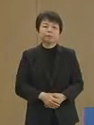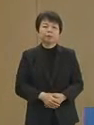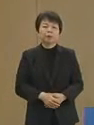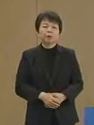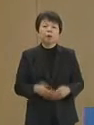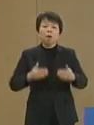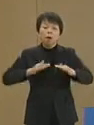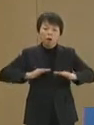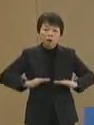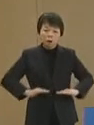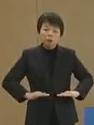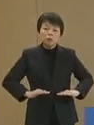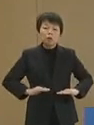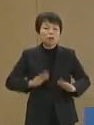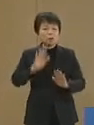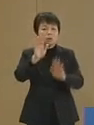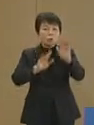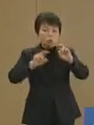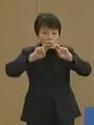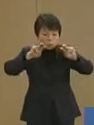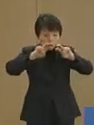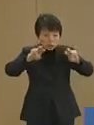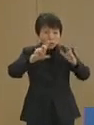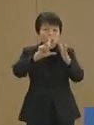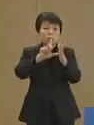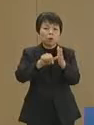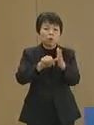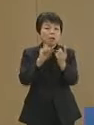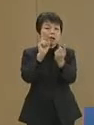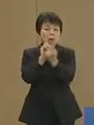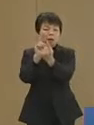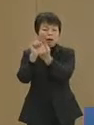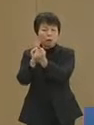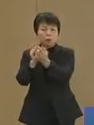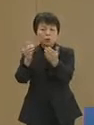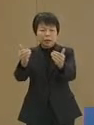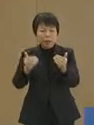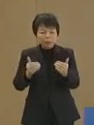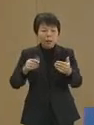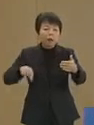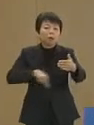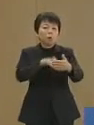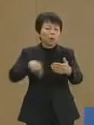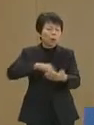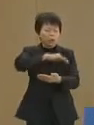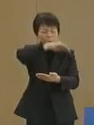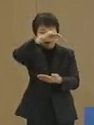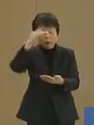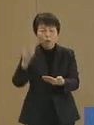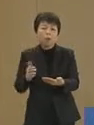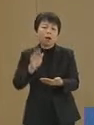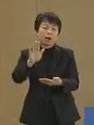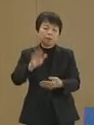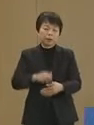冷静な目で状況を分析すれば 対応すべきことは山ほどあります